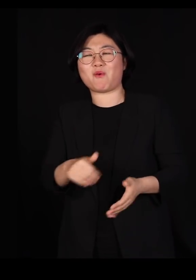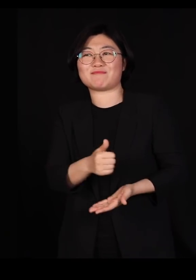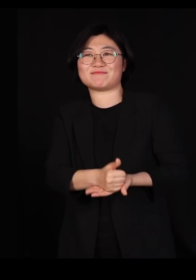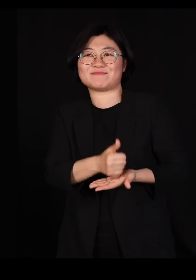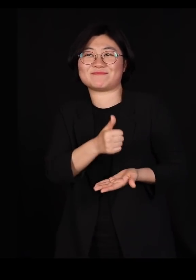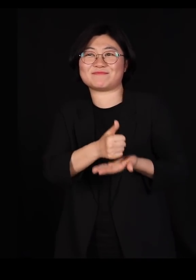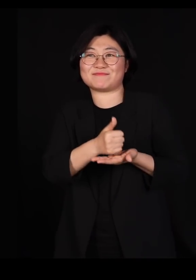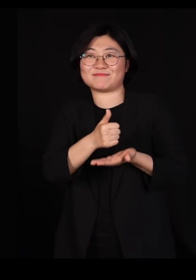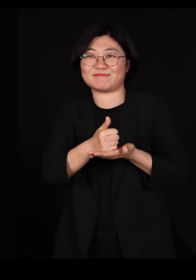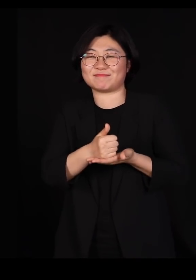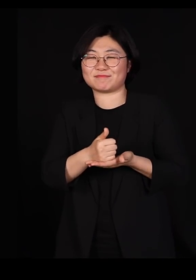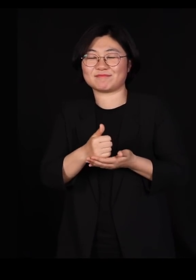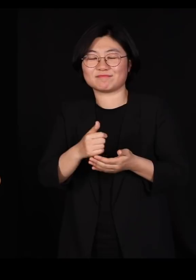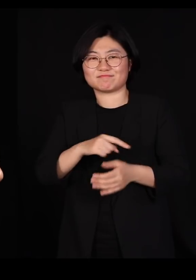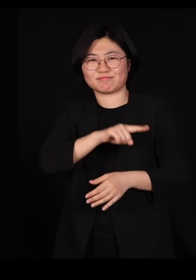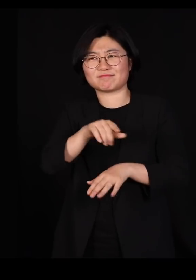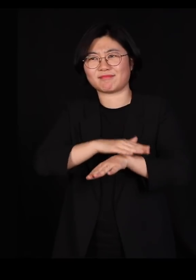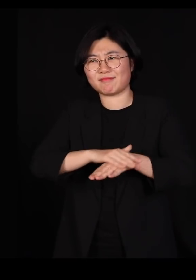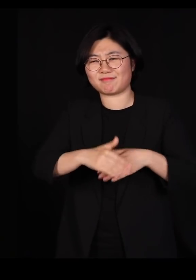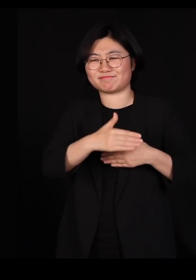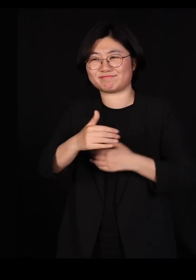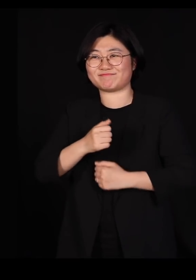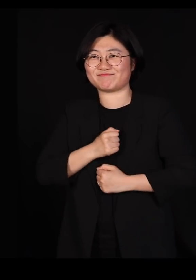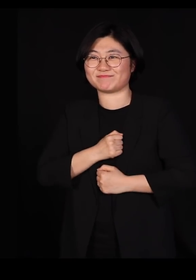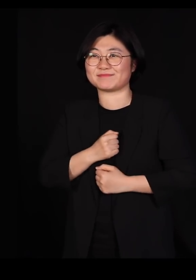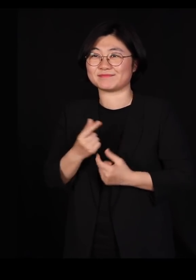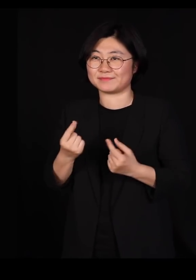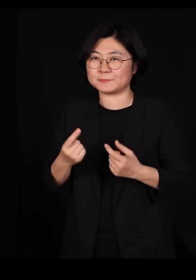이 사태를 잘 견뎌냈습니다